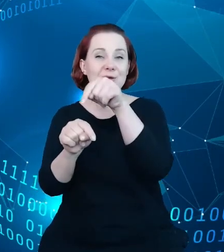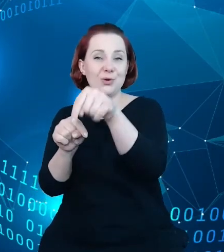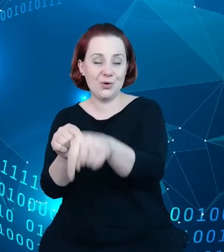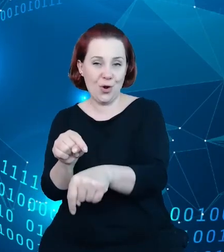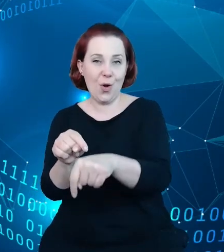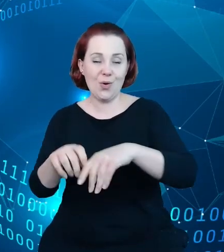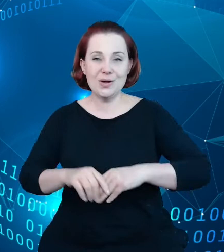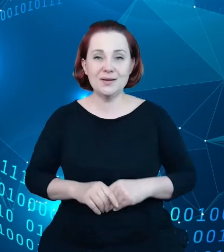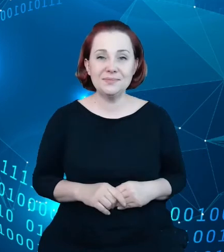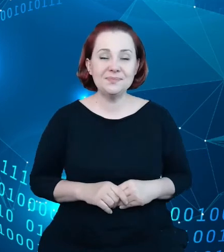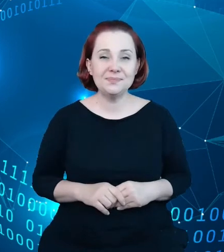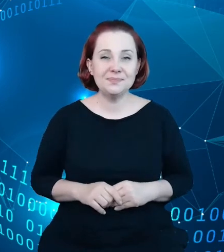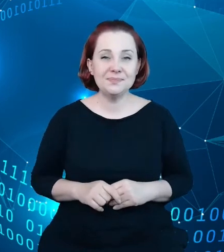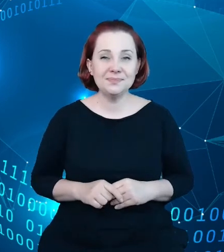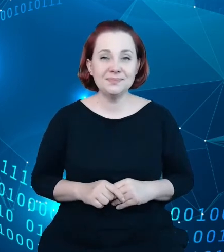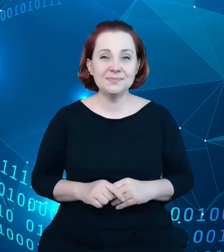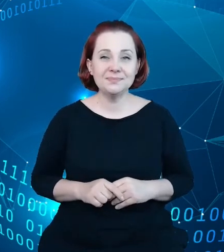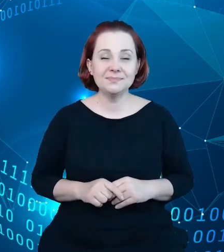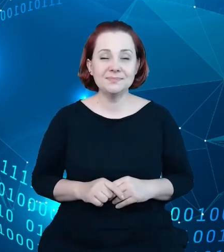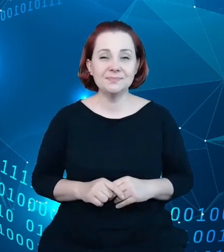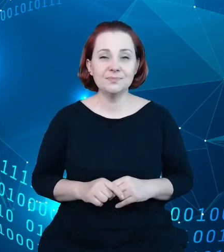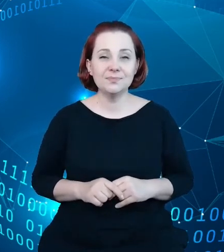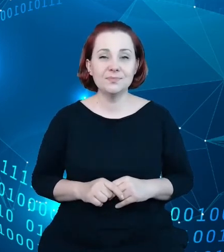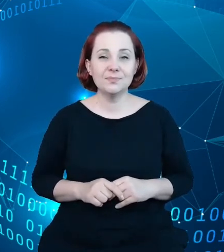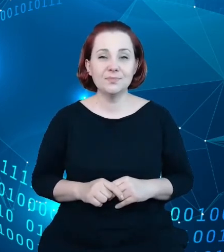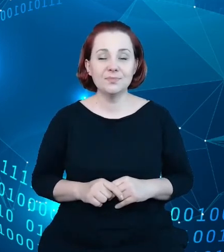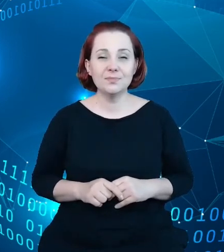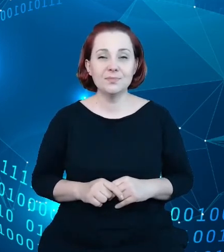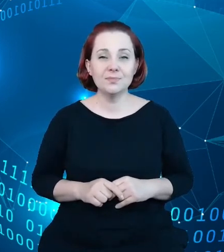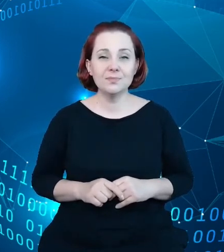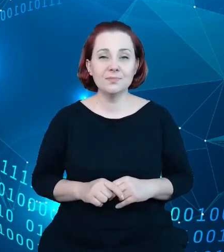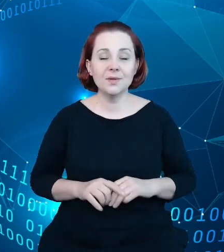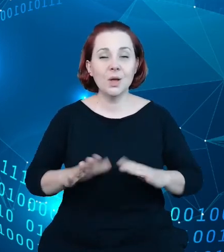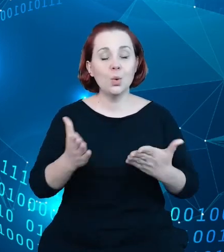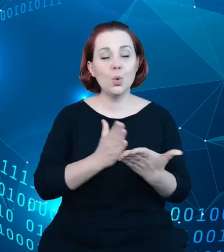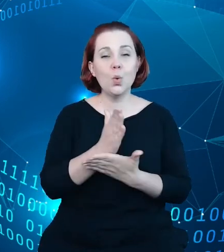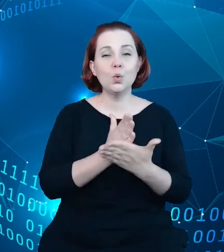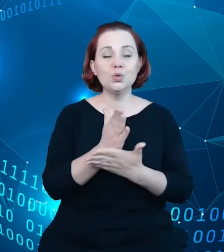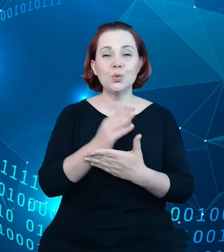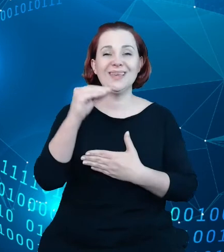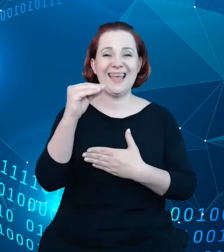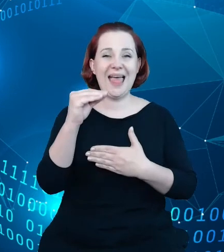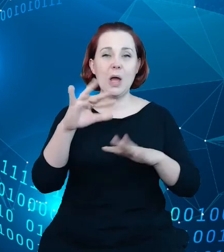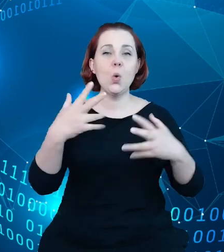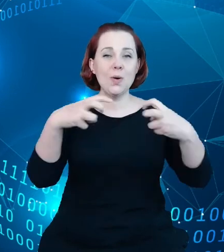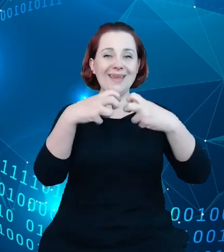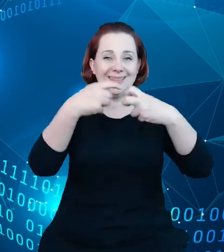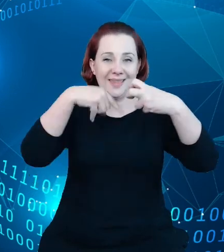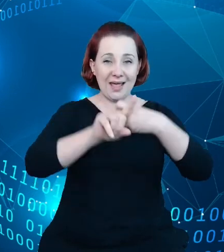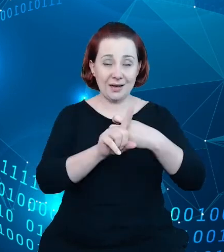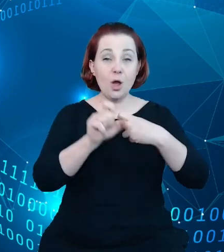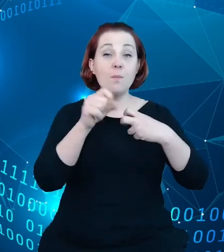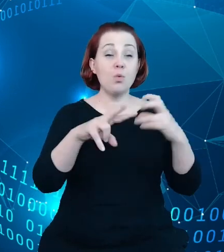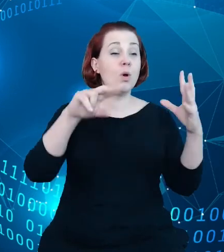którym idziemy, to są e-usługi, bo sam rejestr wyposażony jest w API. Był to element projektu.